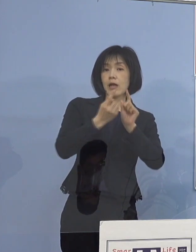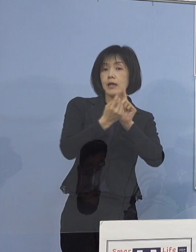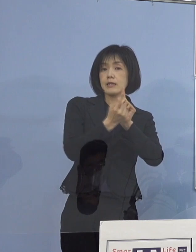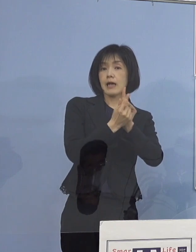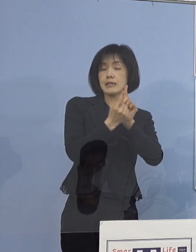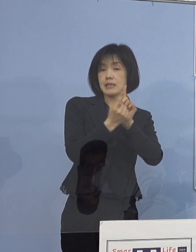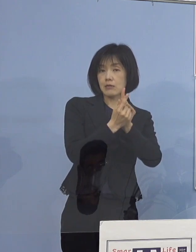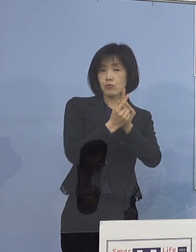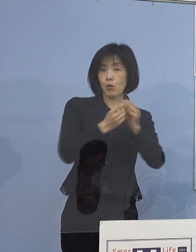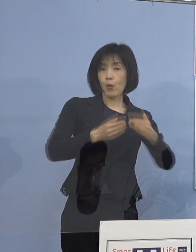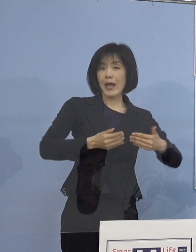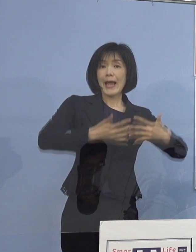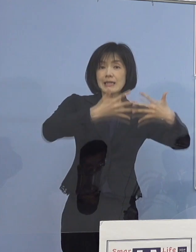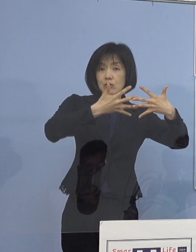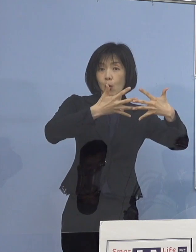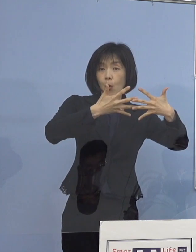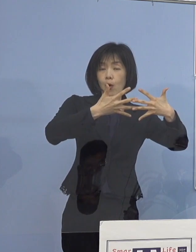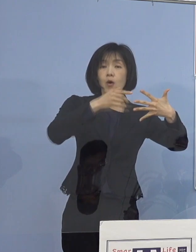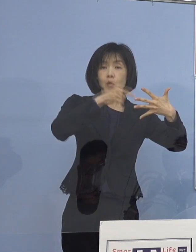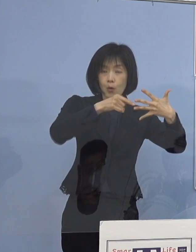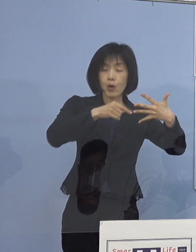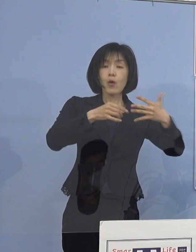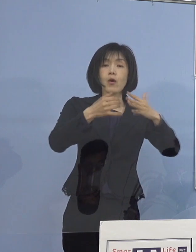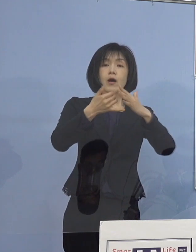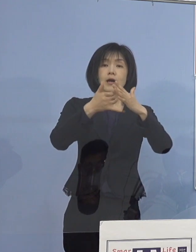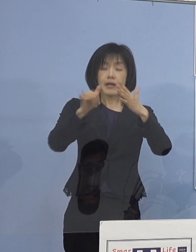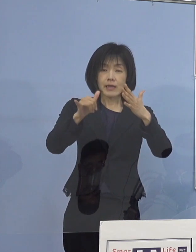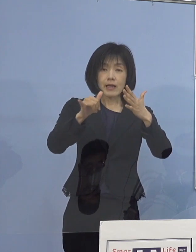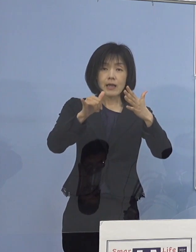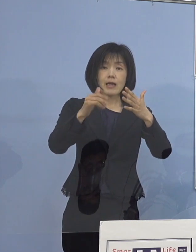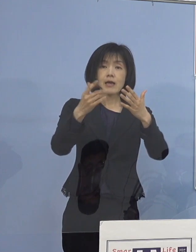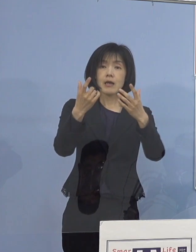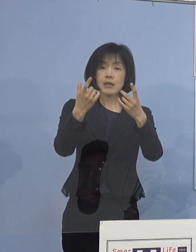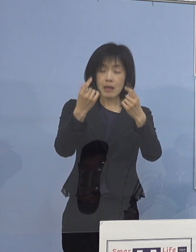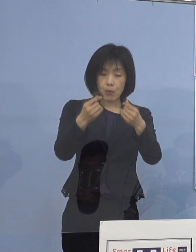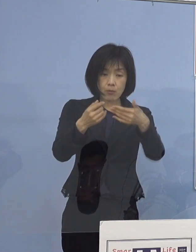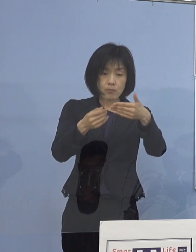ご家庭への配信をすすめているところであります